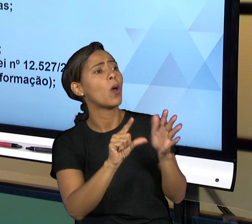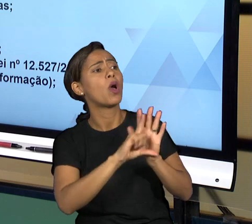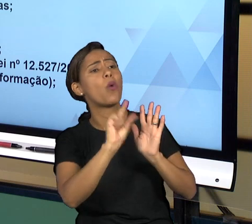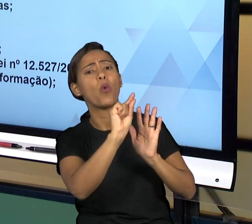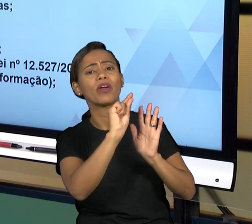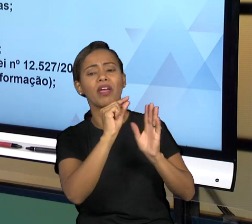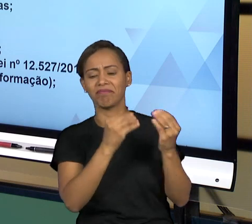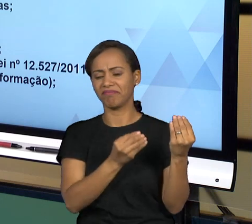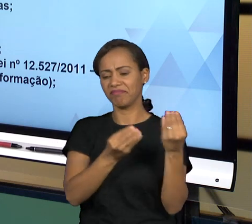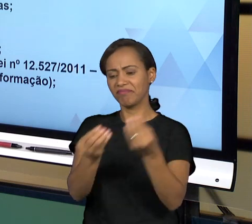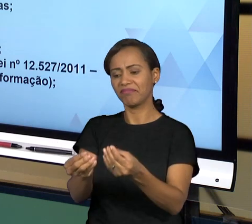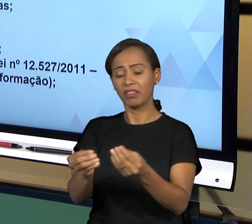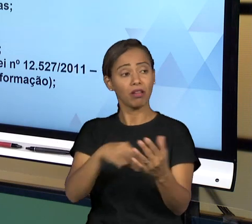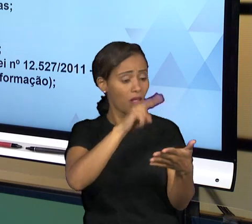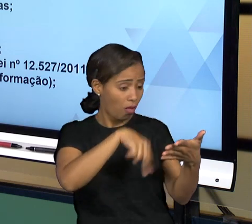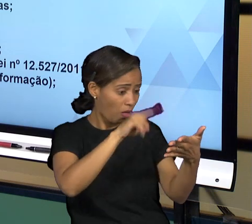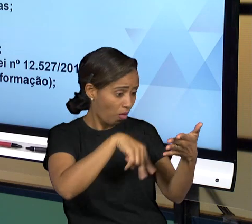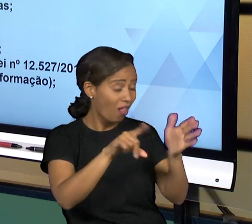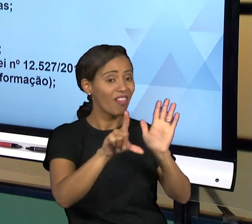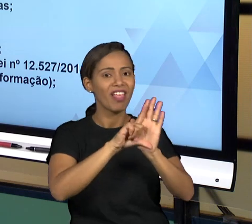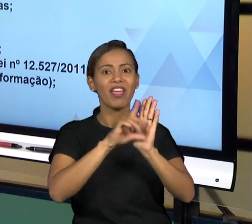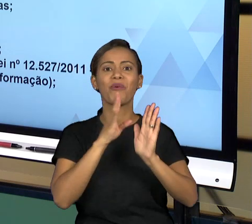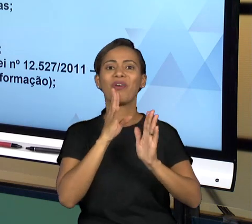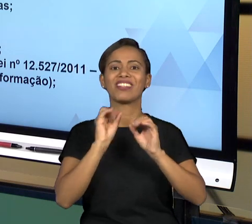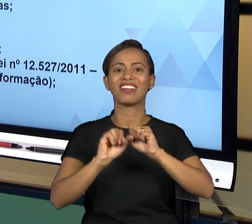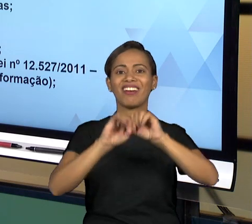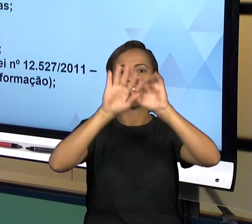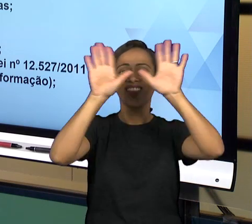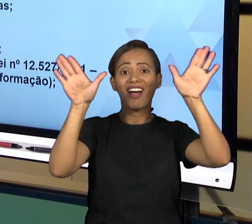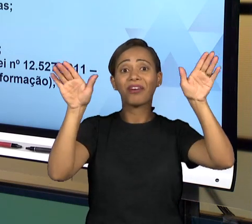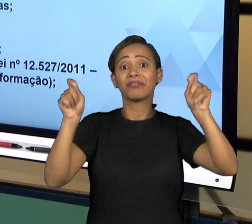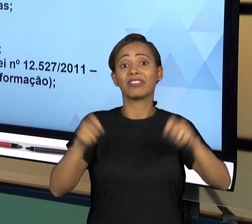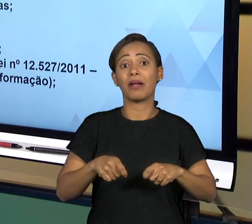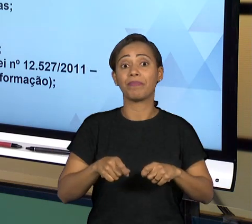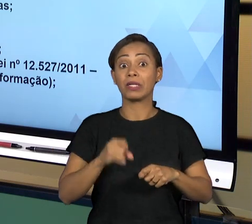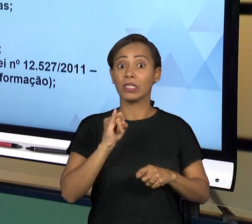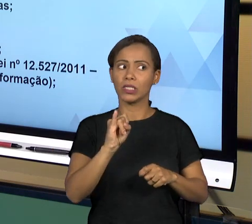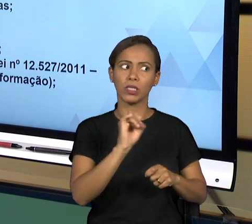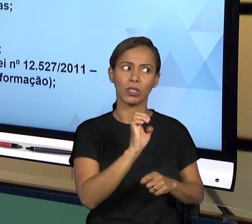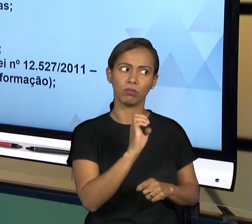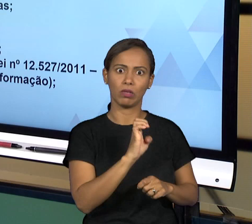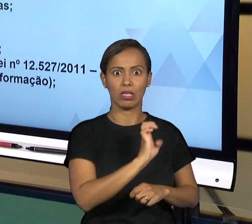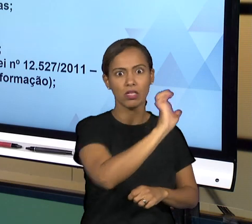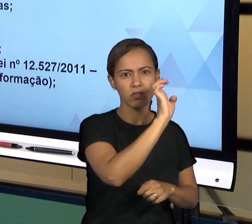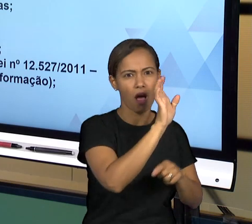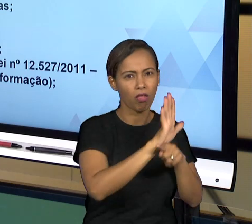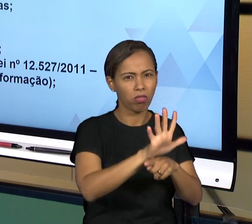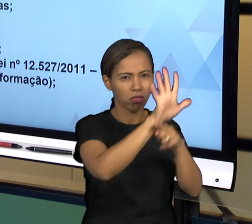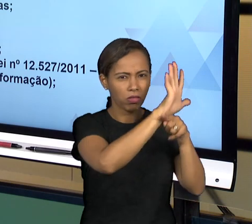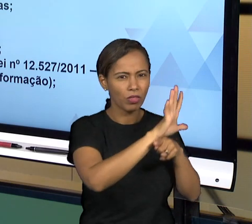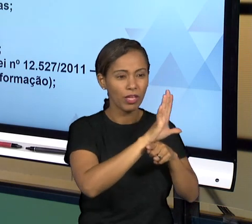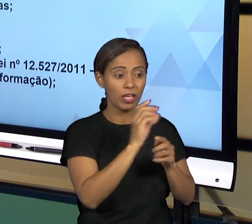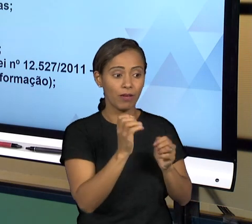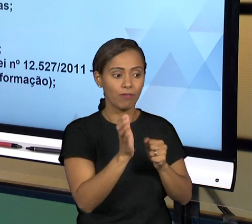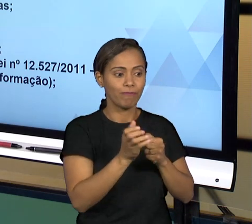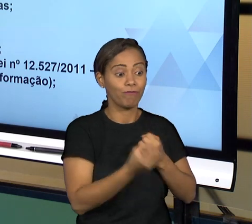QUANDO FOR UMA INFORMAÇÃO SENSÍVEL AO ESTADO, DE ALGUMA COISA QUE SEJA REPARATÓRIA NA QUAL EXIGE A NECESSIDADE DE SIGILO, ENTÃO VAI HAVER UM